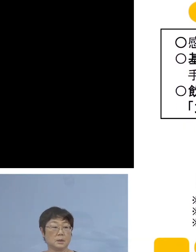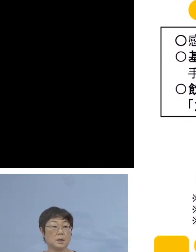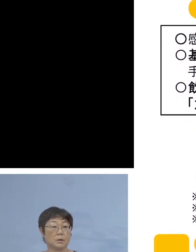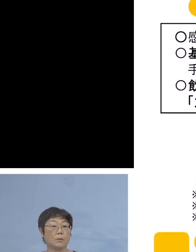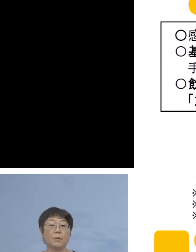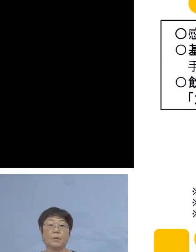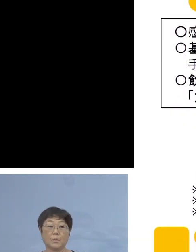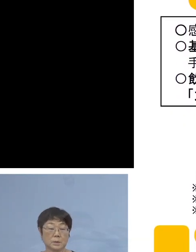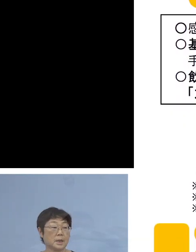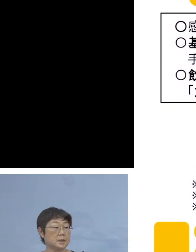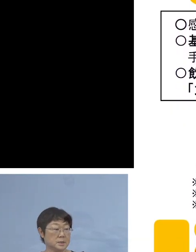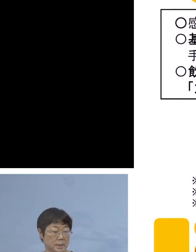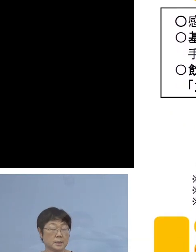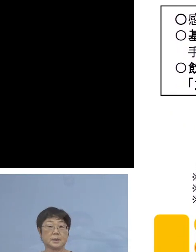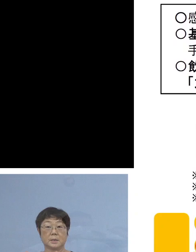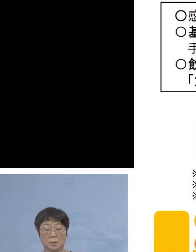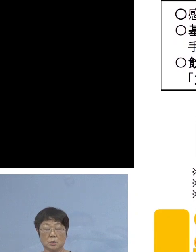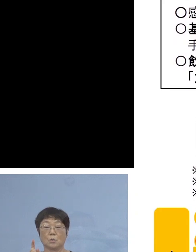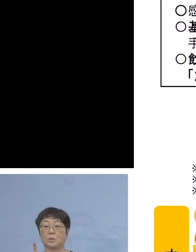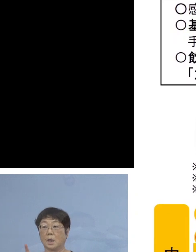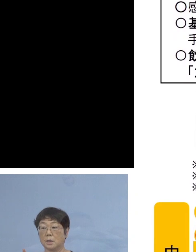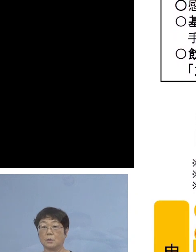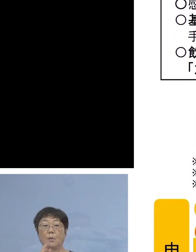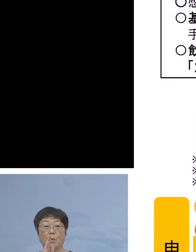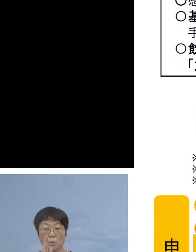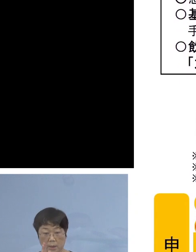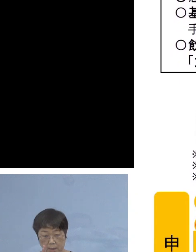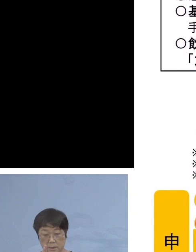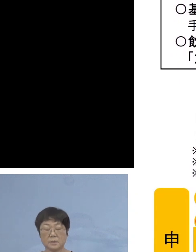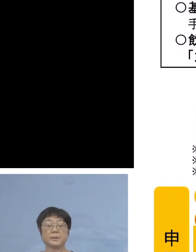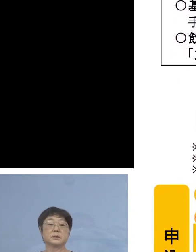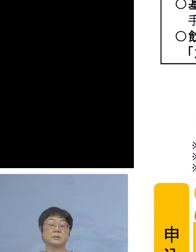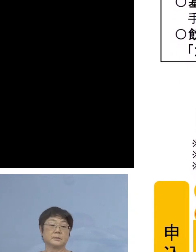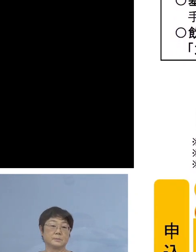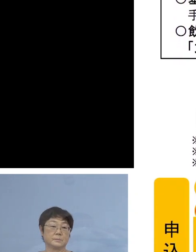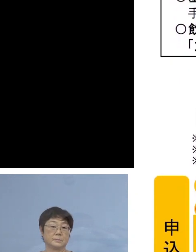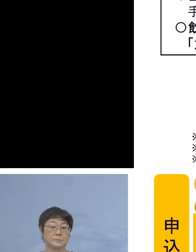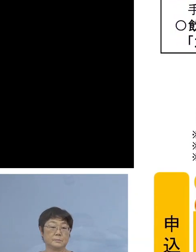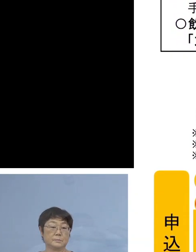是非しっかりと 対応をしていただきたいと思います